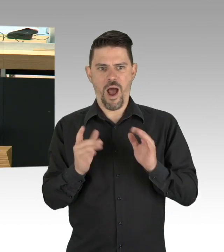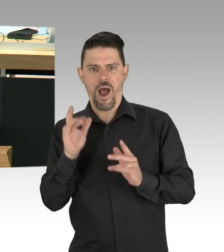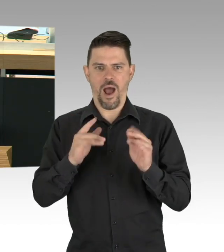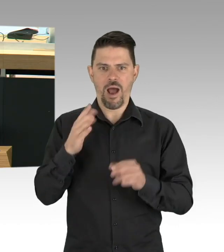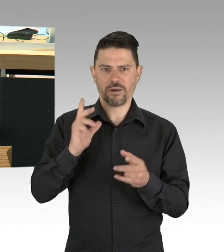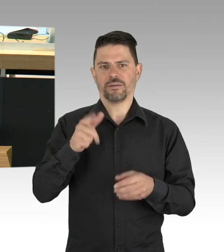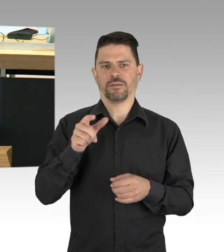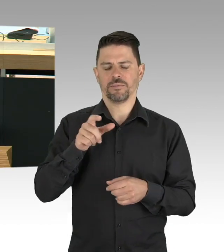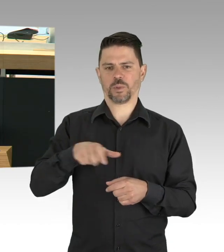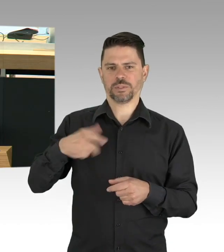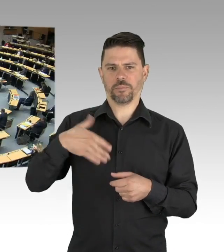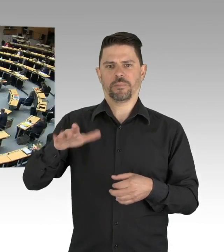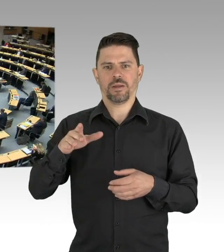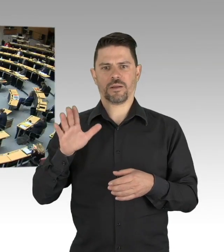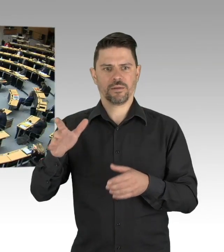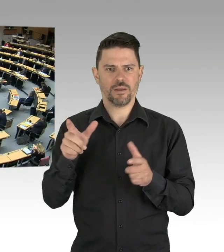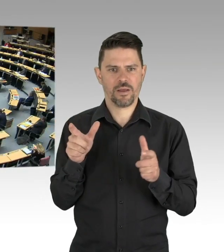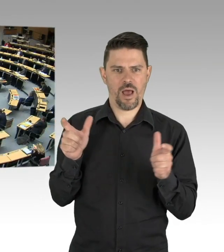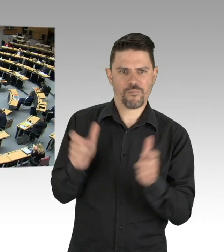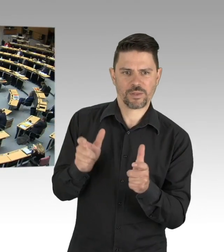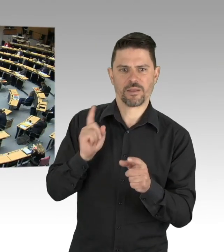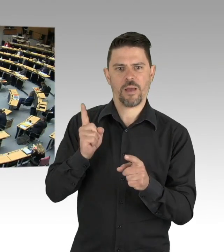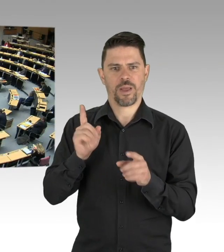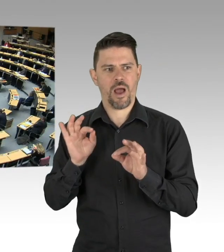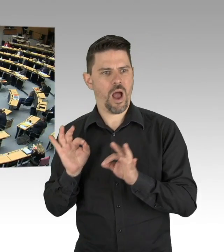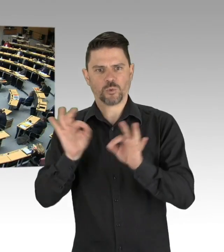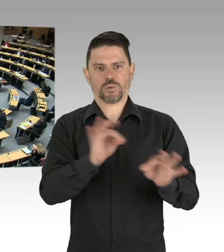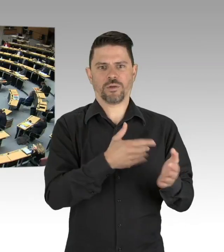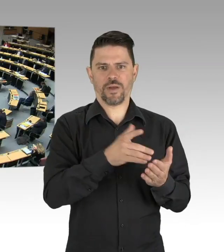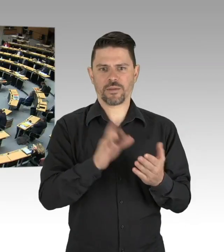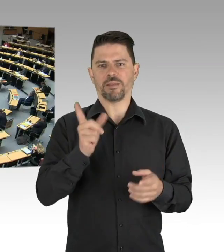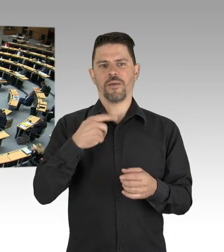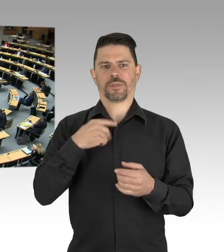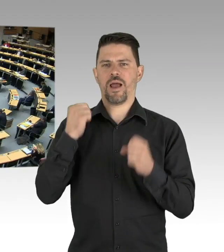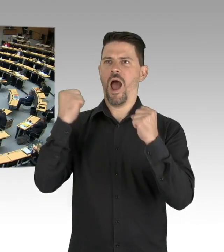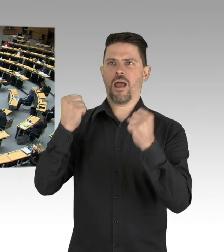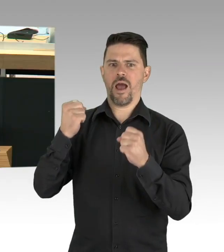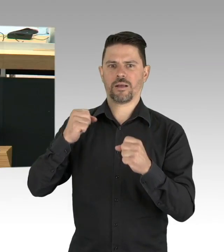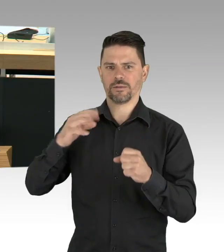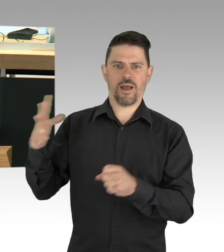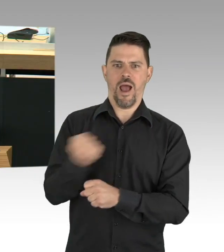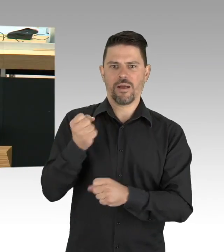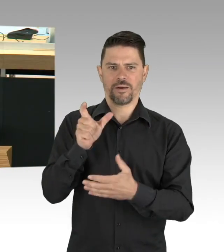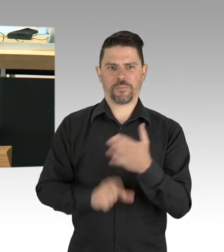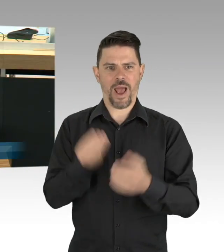(Beifall) Und ich finde auch hier in Berlin müssen wir die Ressourcen